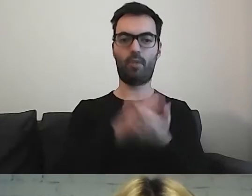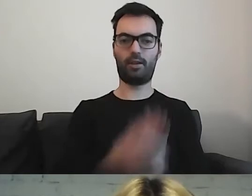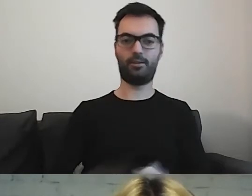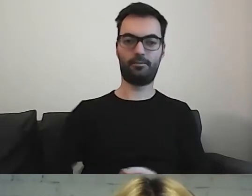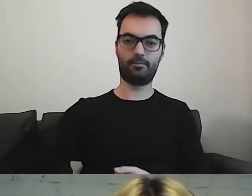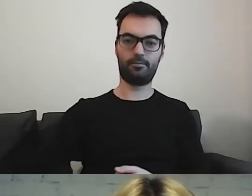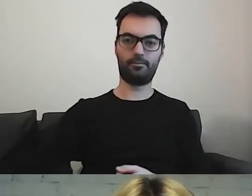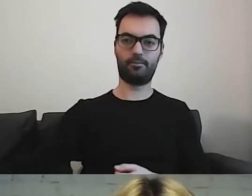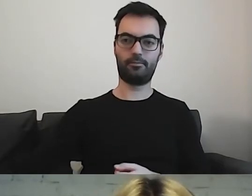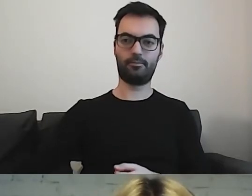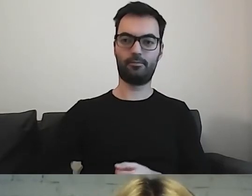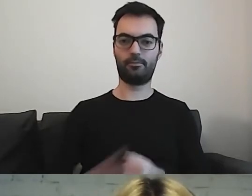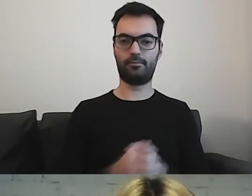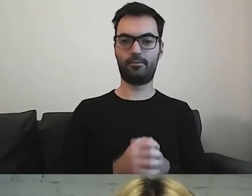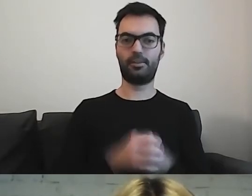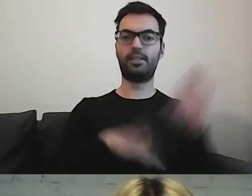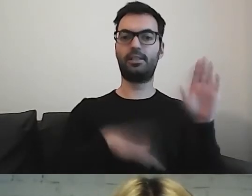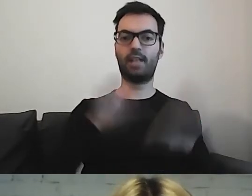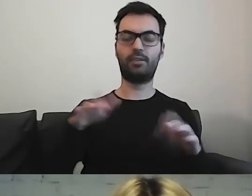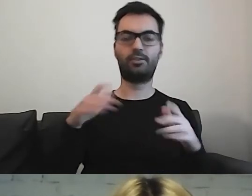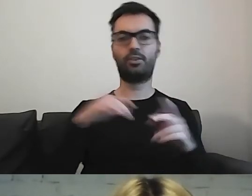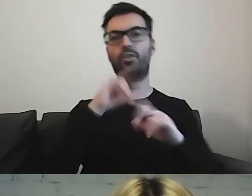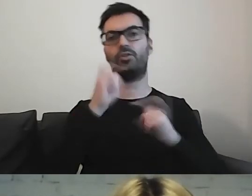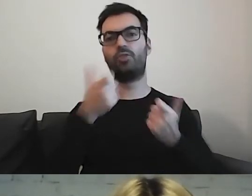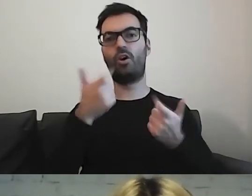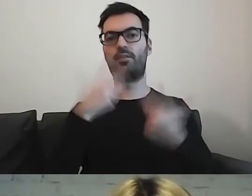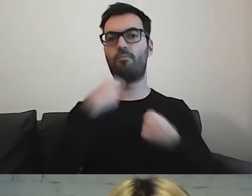To zależy od tego, co chcemy przekazać i w jaki sposób.